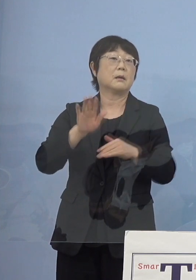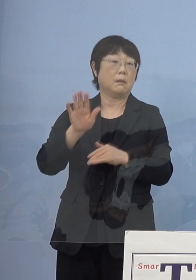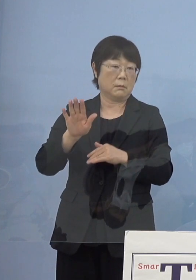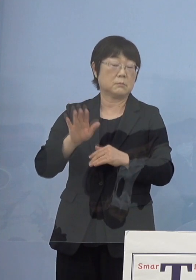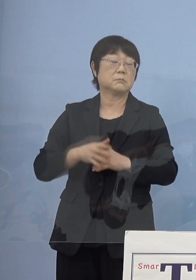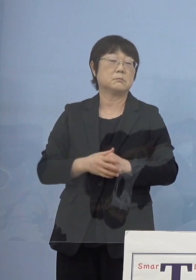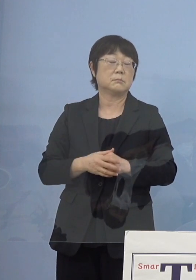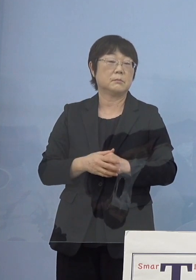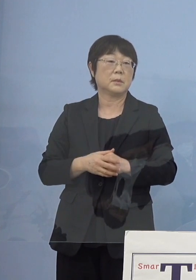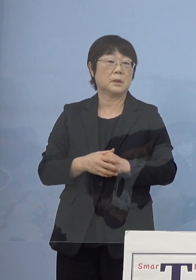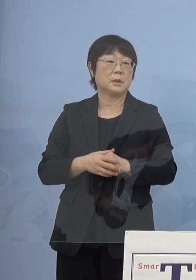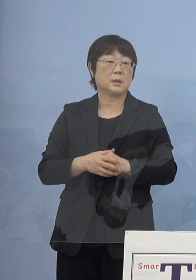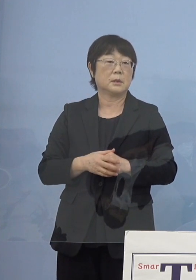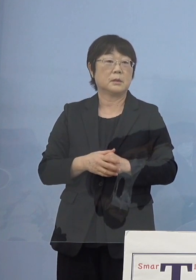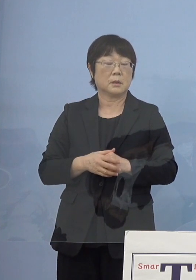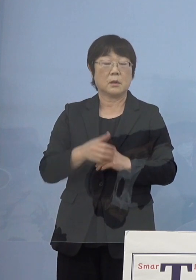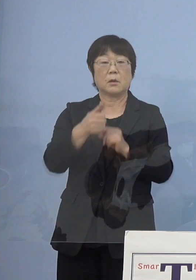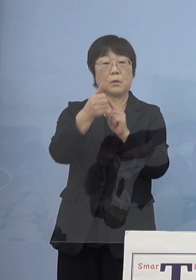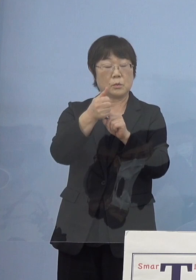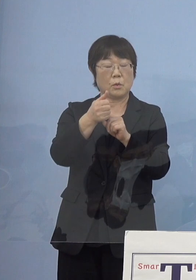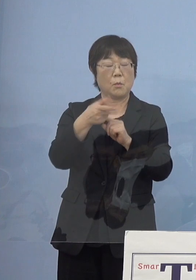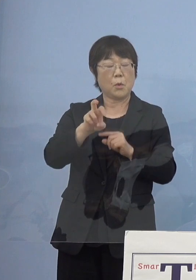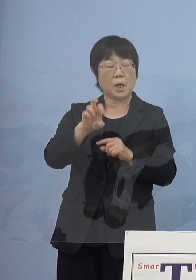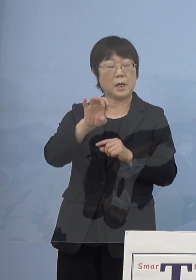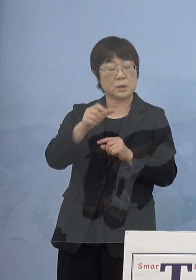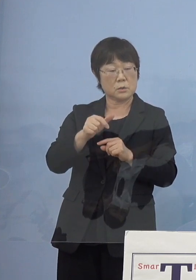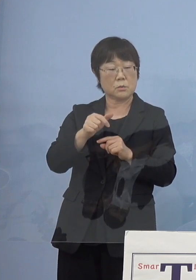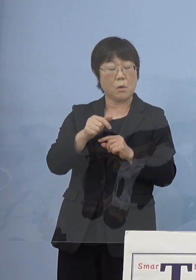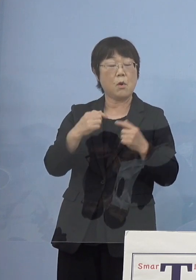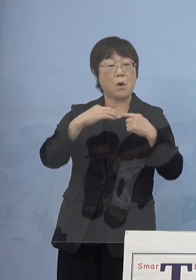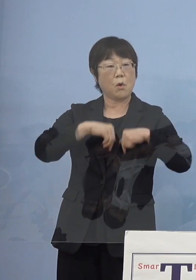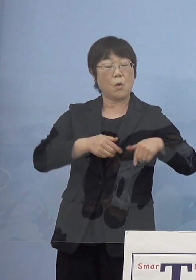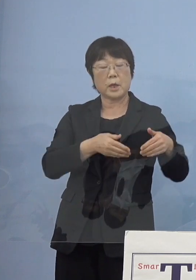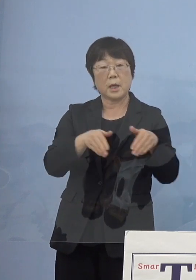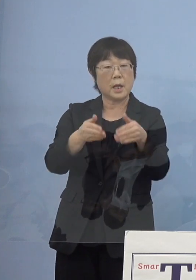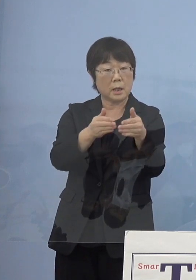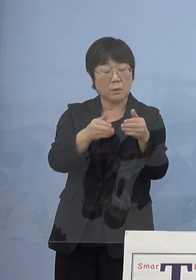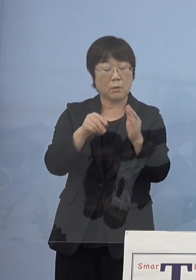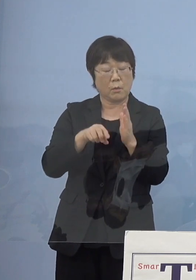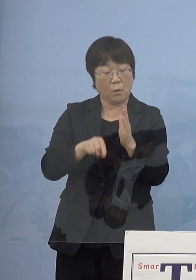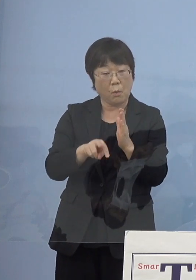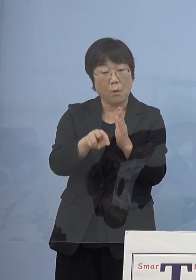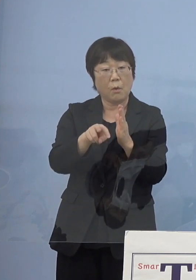そうした意味で「モラエス恋遍路」 これを描き下ろしていただいた